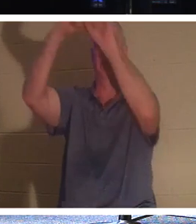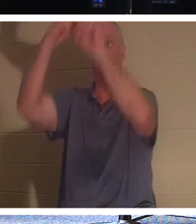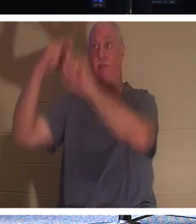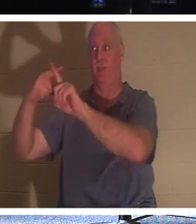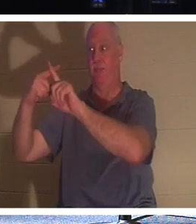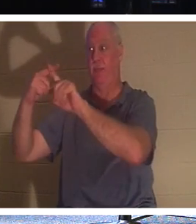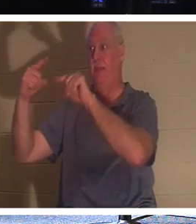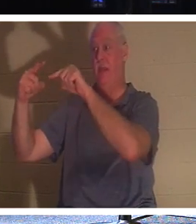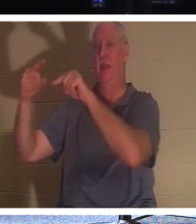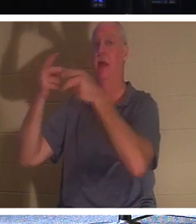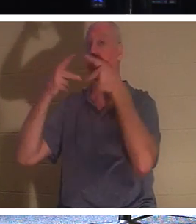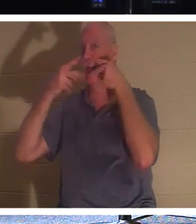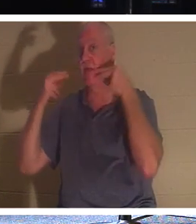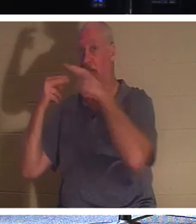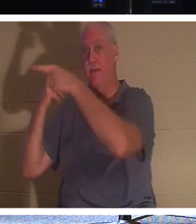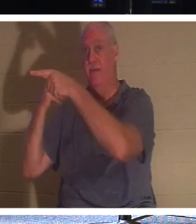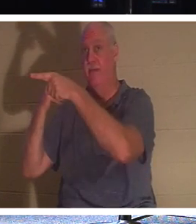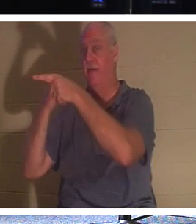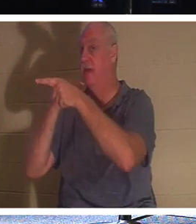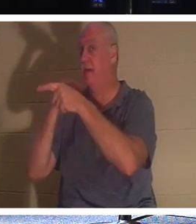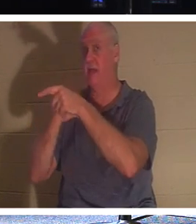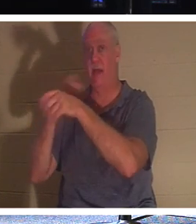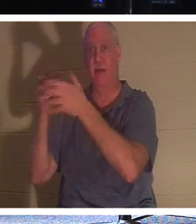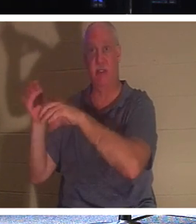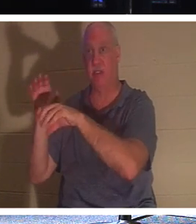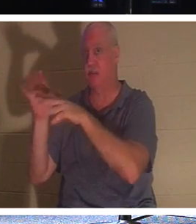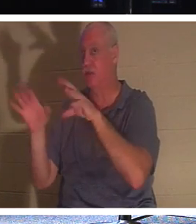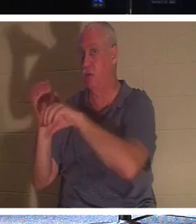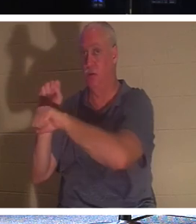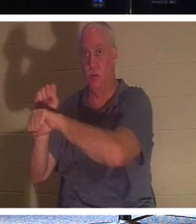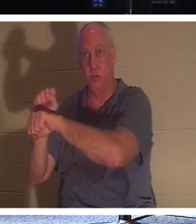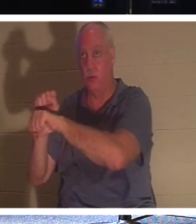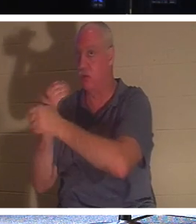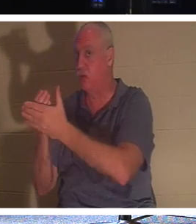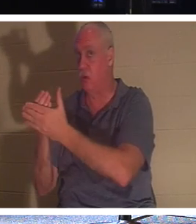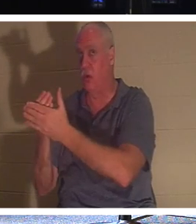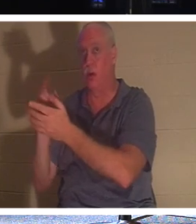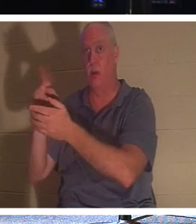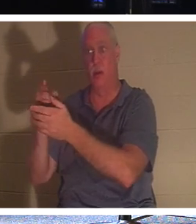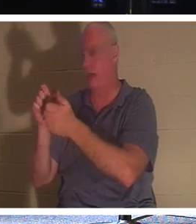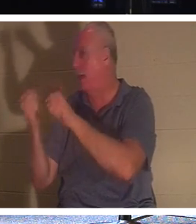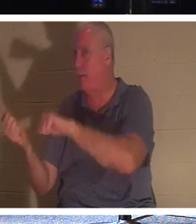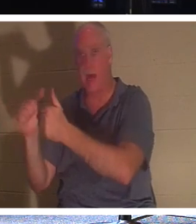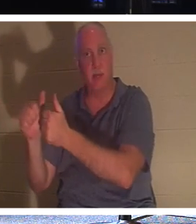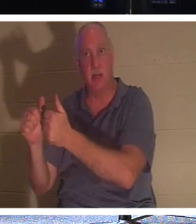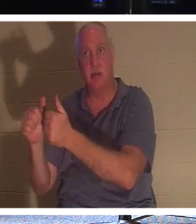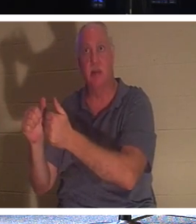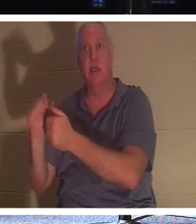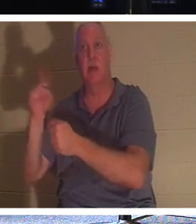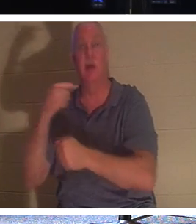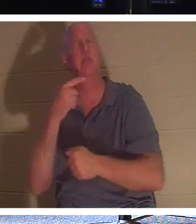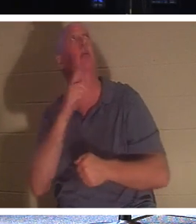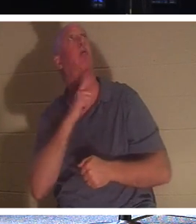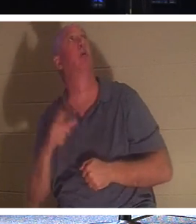उसने बपतिस्मा भी नहीं लिया। उन्होंने बस इतना कहा, "हे प्रभु, जब आप अपने राज्य में आएं तो मुझे याद करना"। और